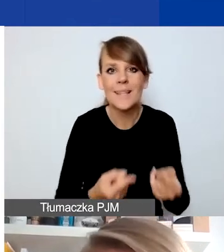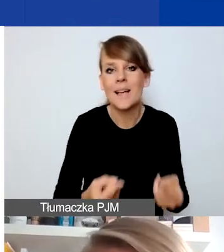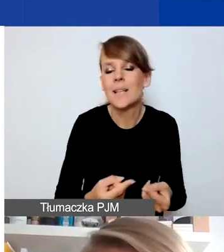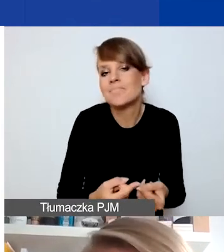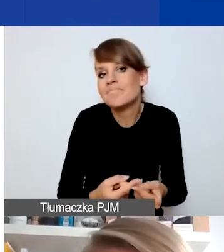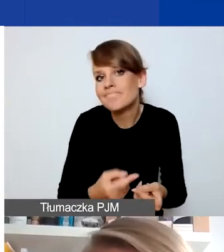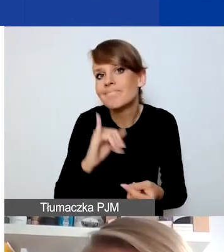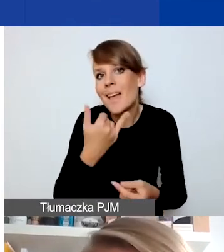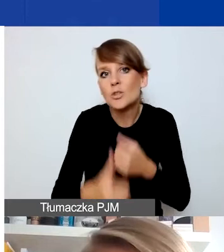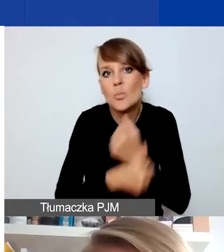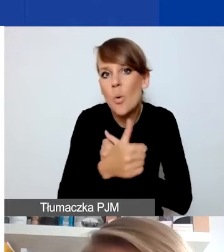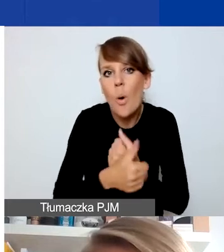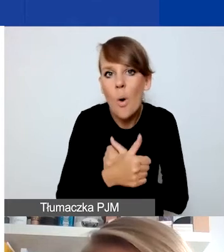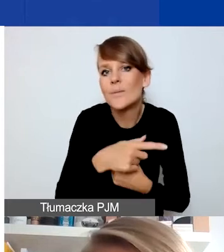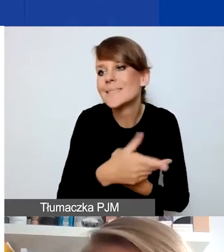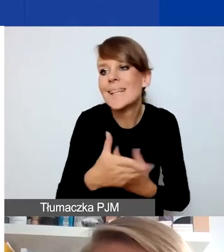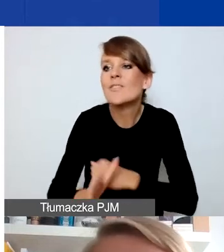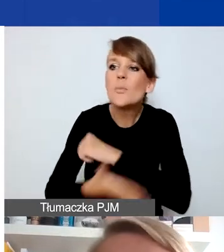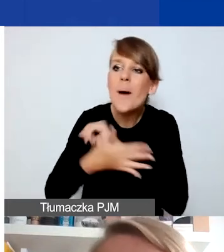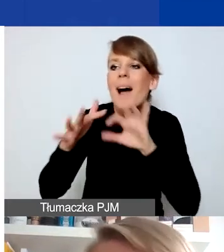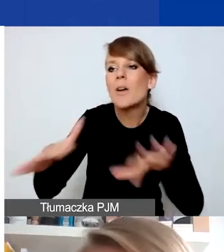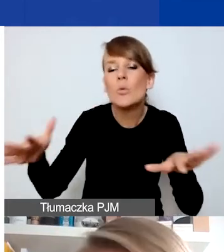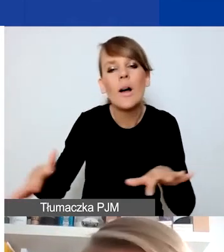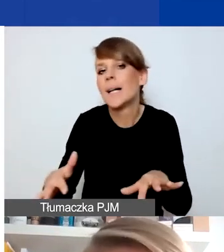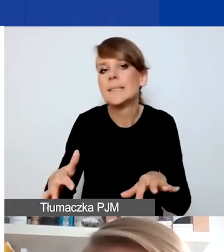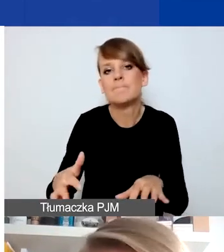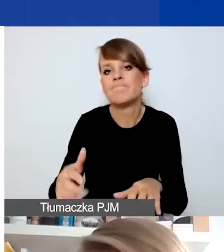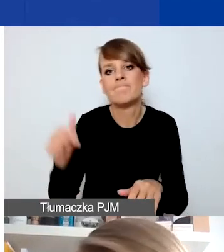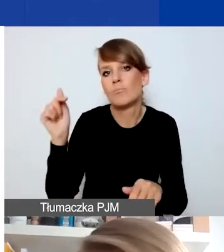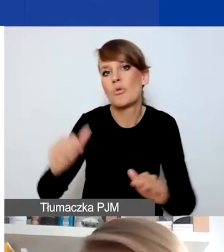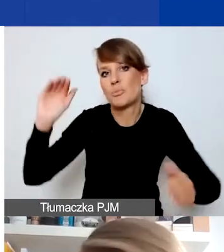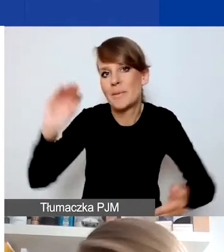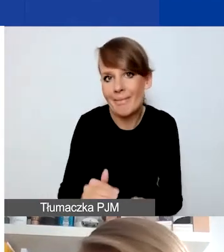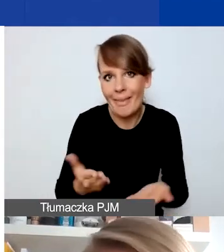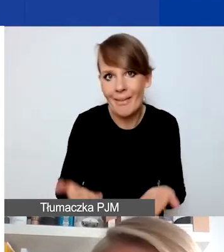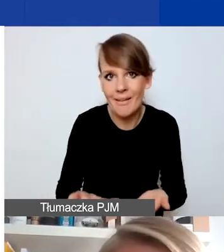musiała zakres wsparcia ograniczyć. Osoby, które potrzebują jakiegoś typu wsparcia: